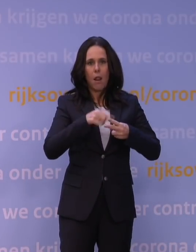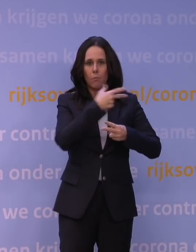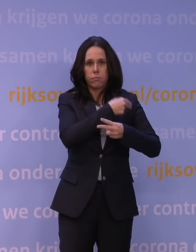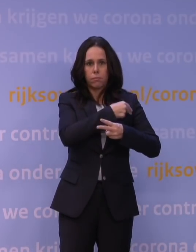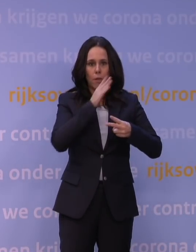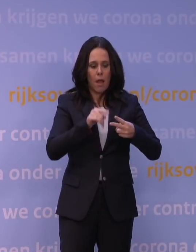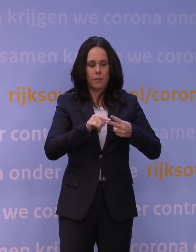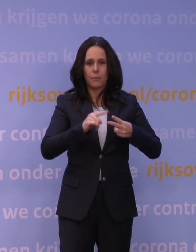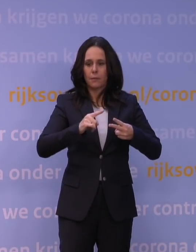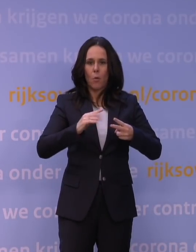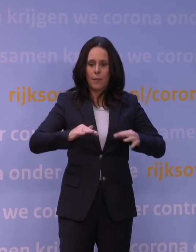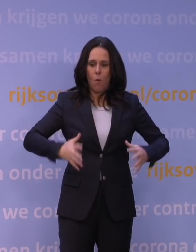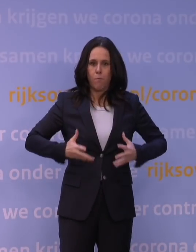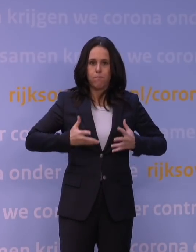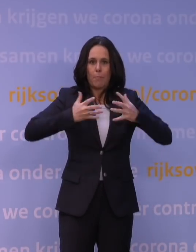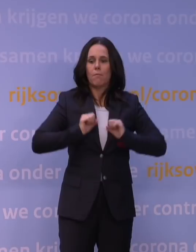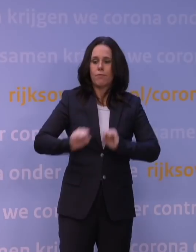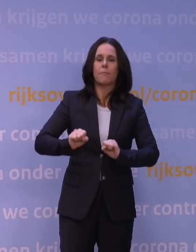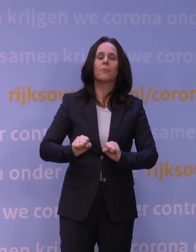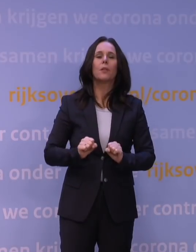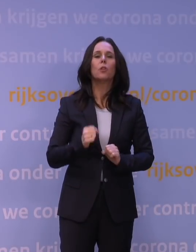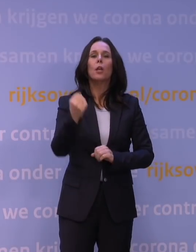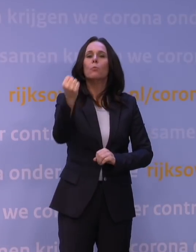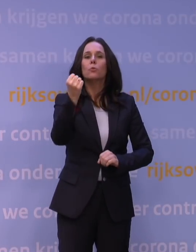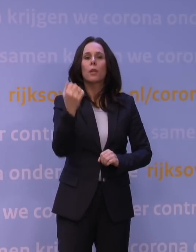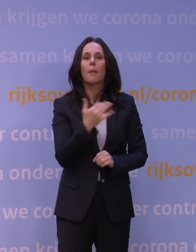Dus waar een boostervaccinatie eigenlijk binnen dagen tot een week,